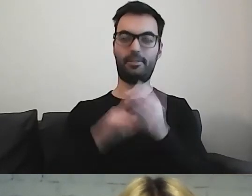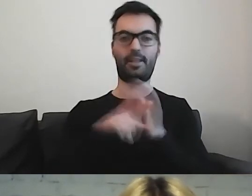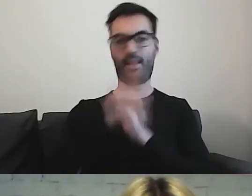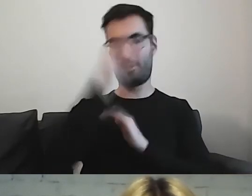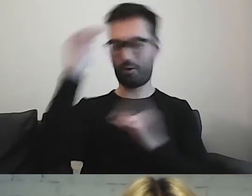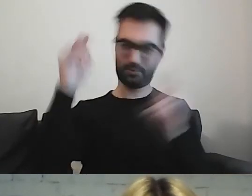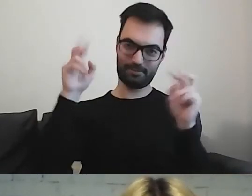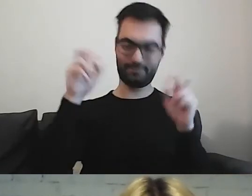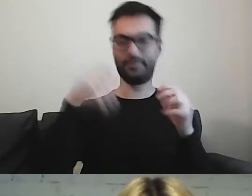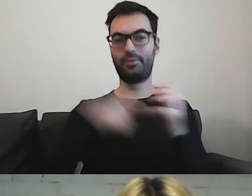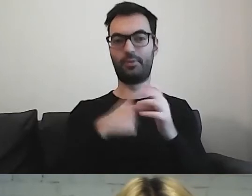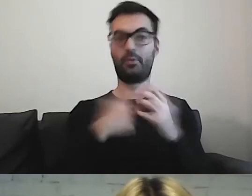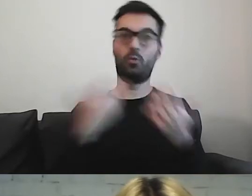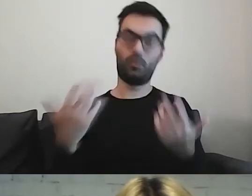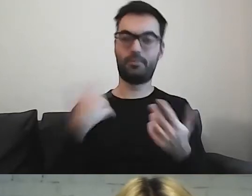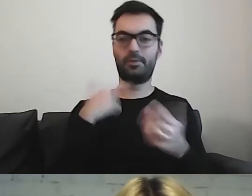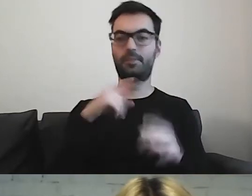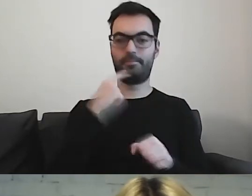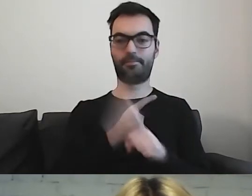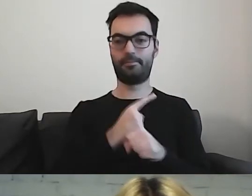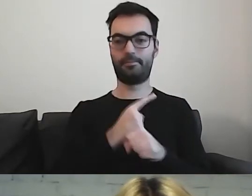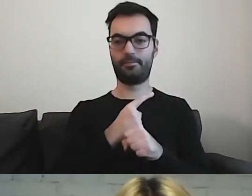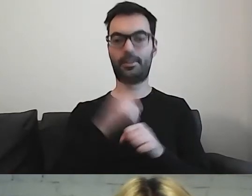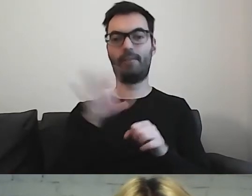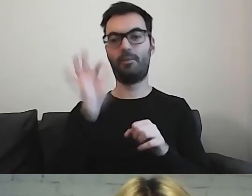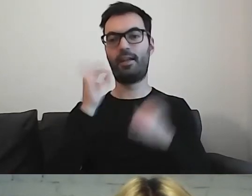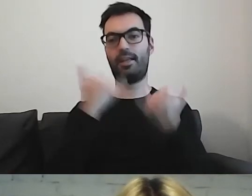to wybieram trochę inny sposób.